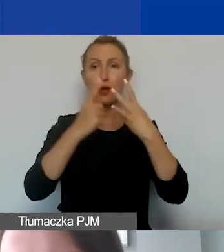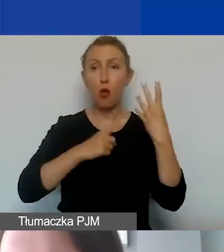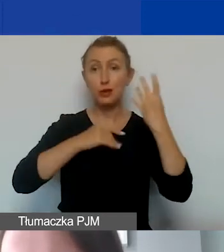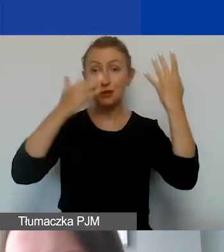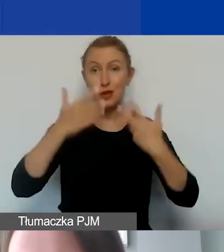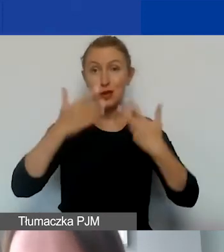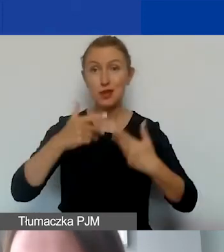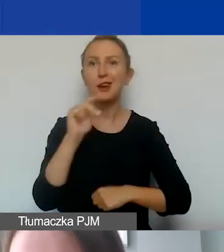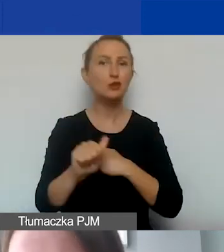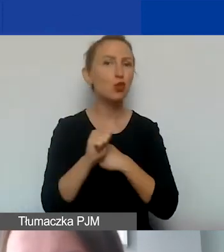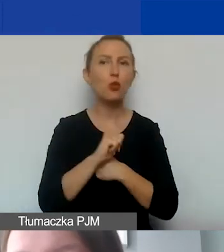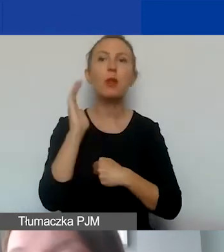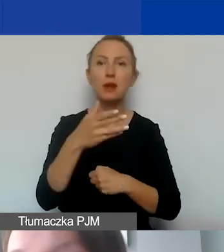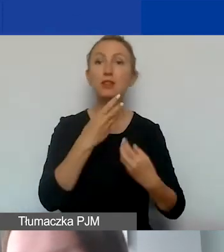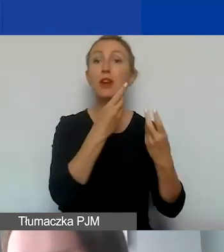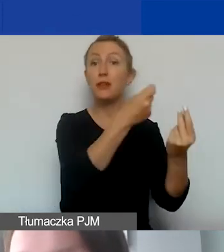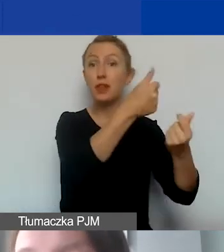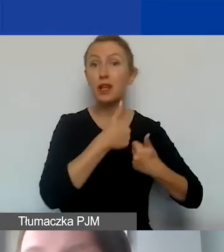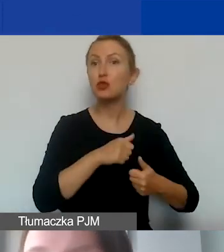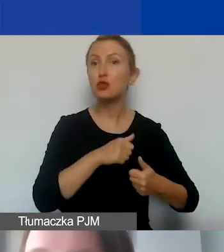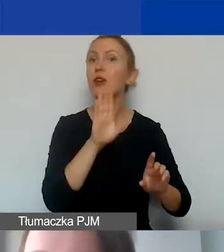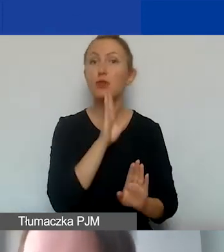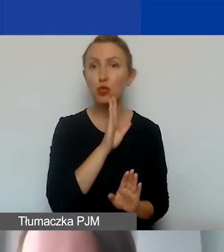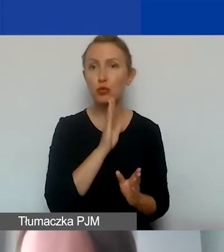że każdy dokument będzie finansowany podobnie -